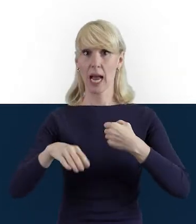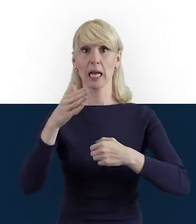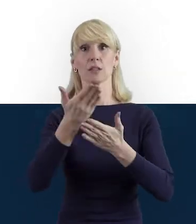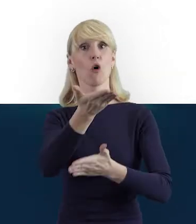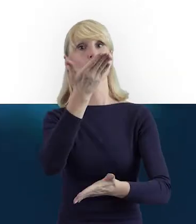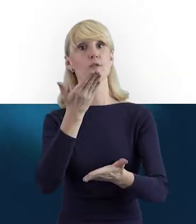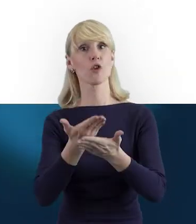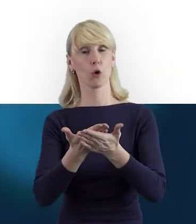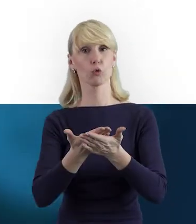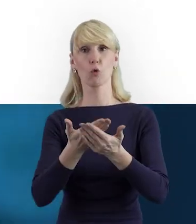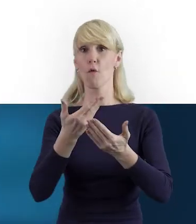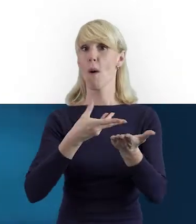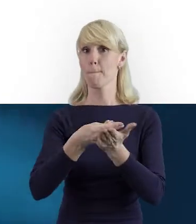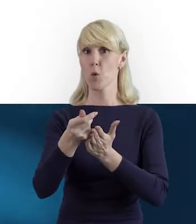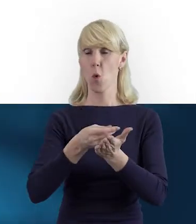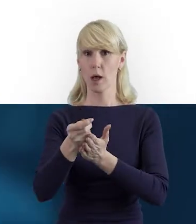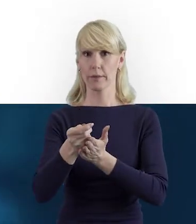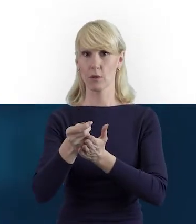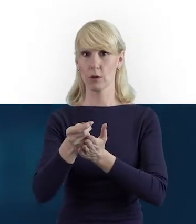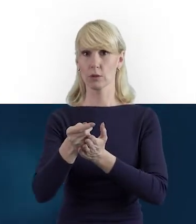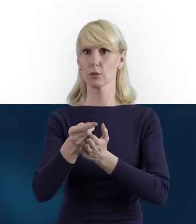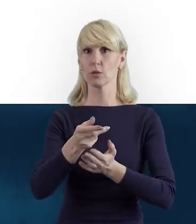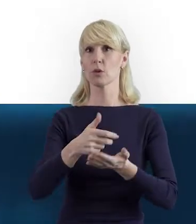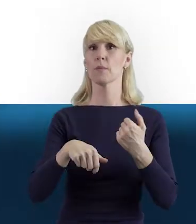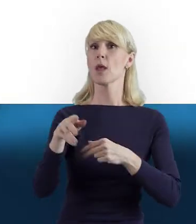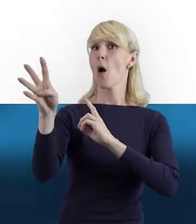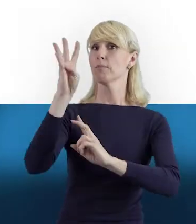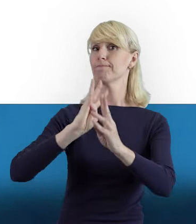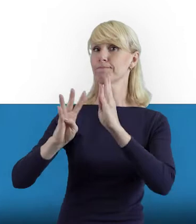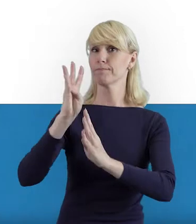beneficjentów Programu Wiedza Edukacja Rozwój.